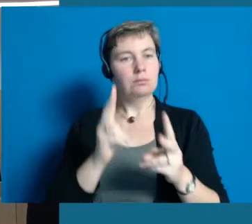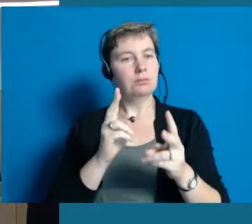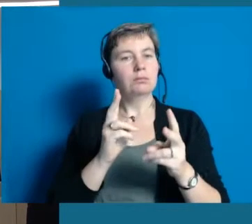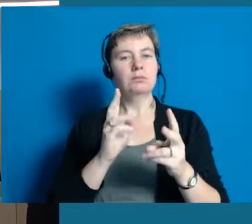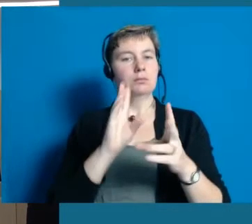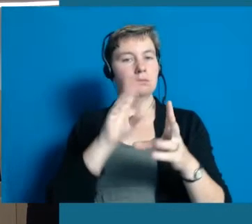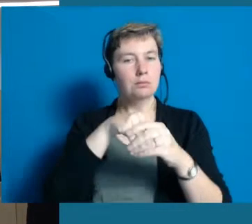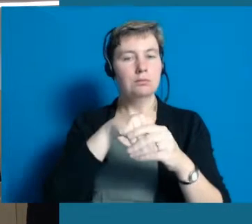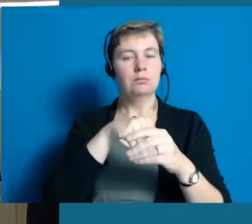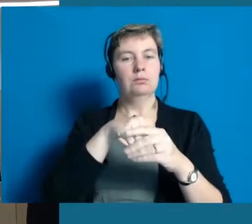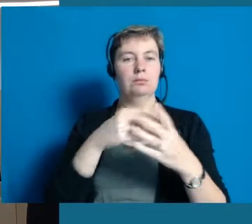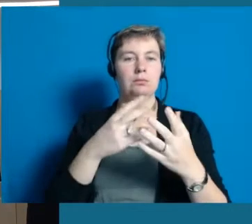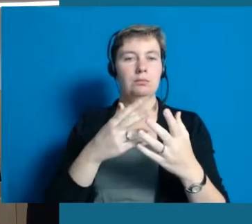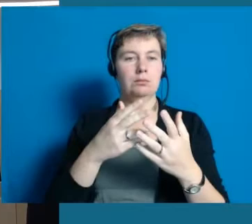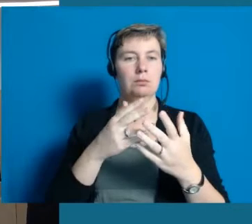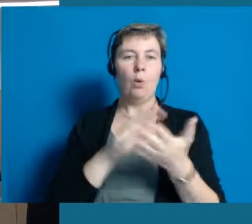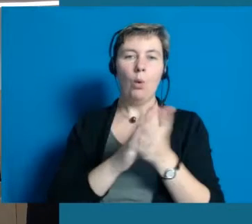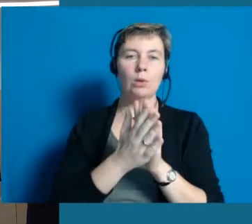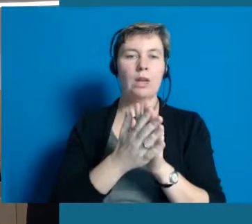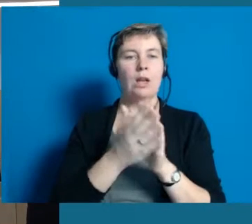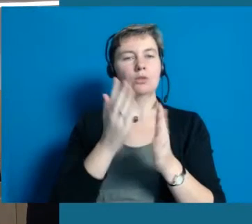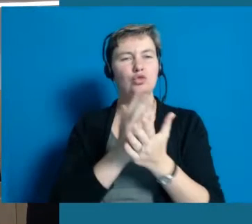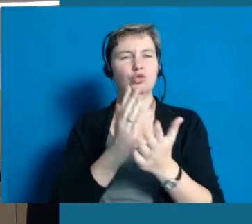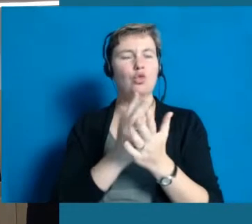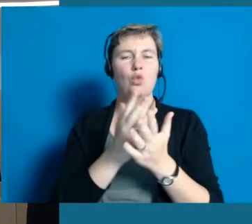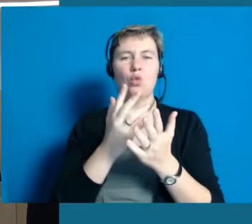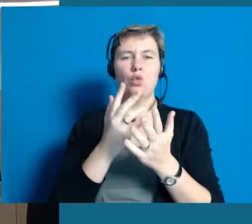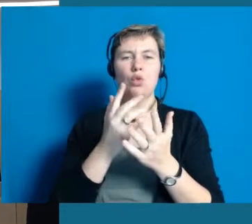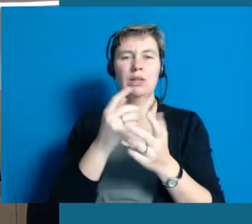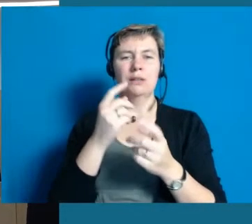oder behalten zu können oder ziehen sich die Menschen automatisch zurück.